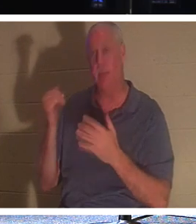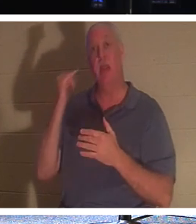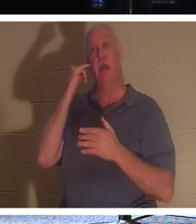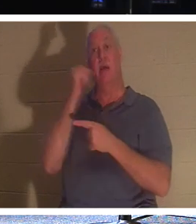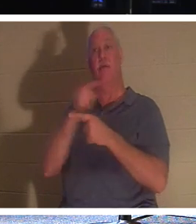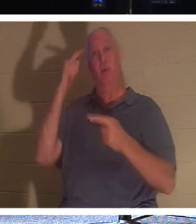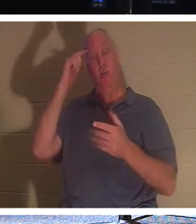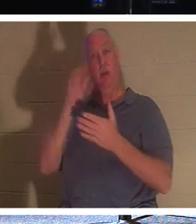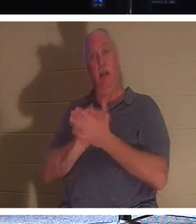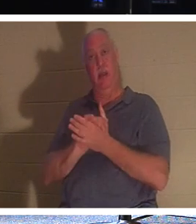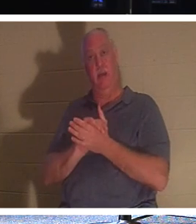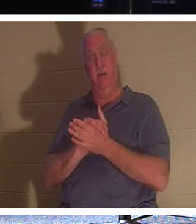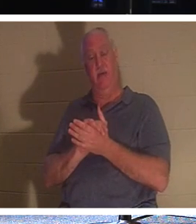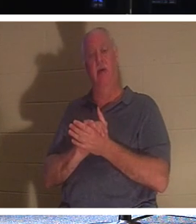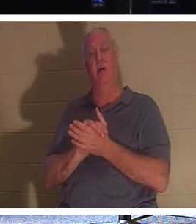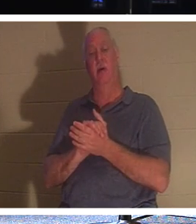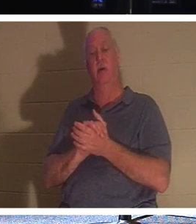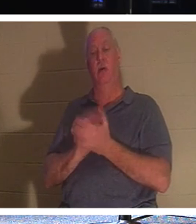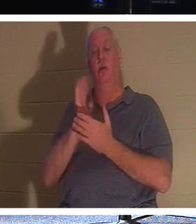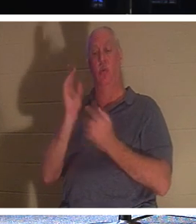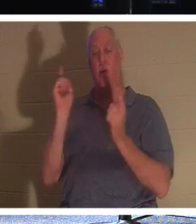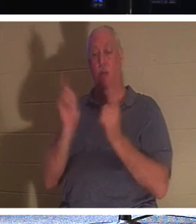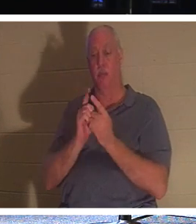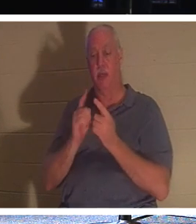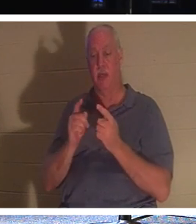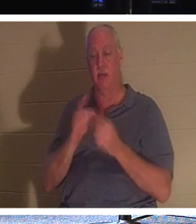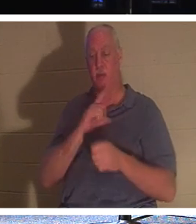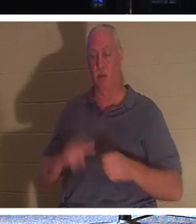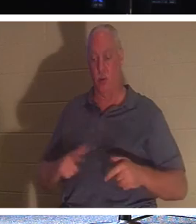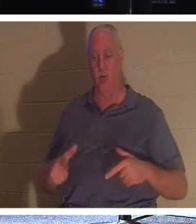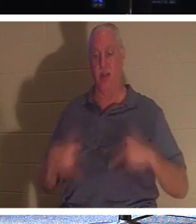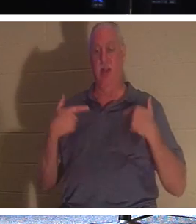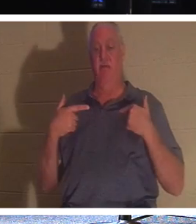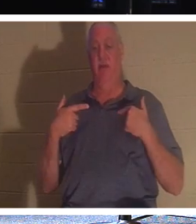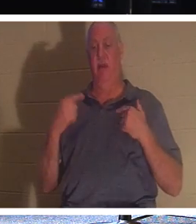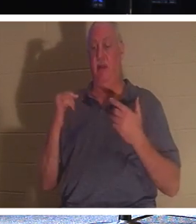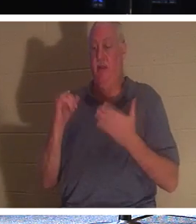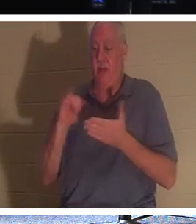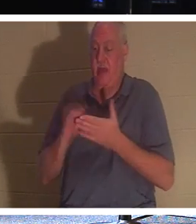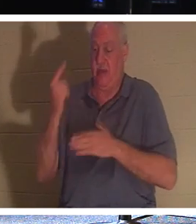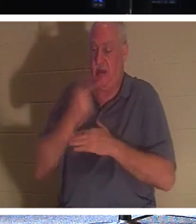友人、あなたは生ける主に出会うことになるでしょう。その日はその「肉体のベール」を通過します。